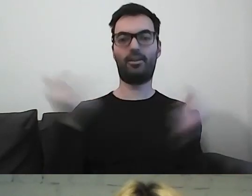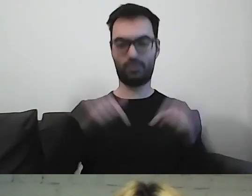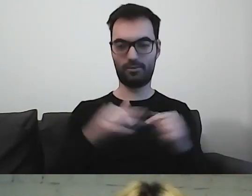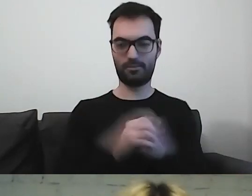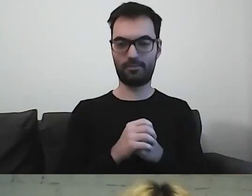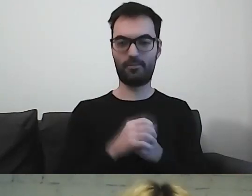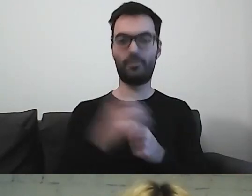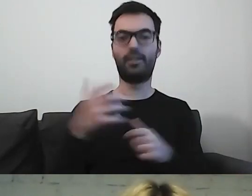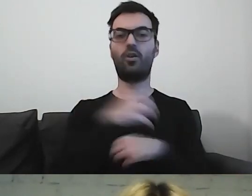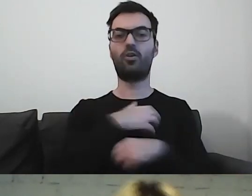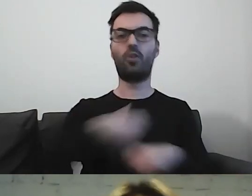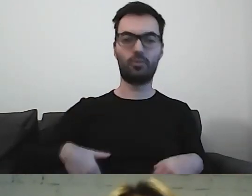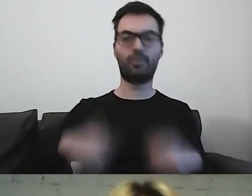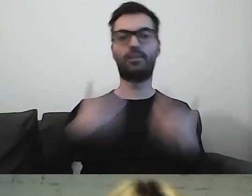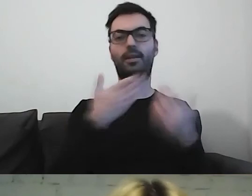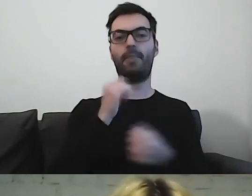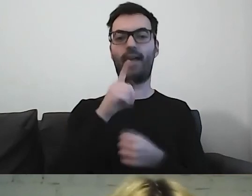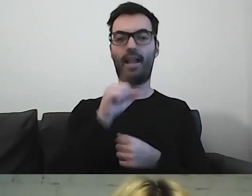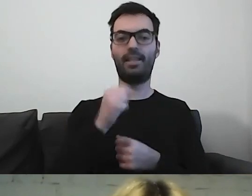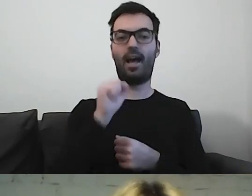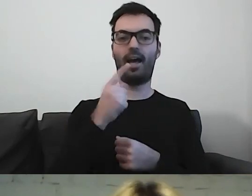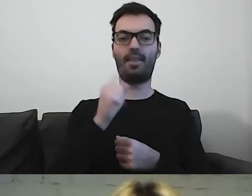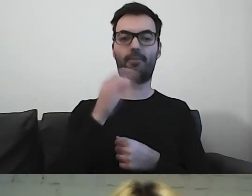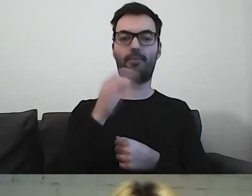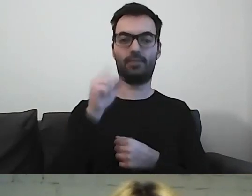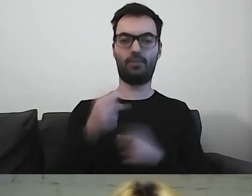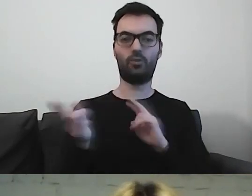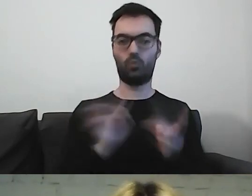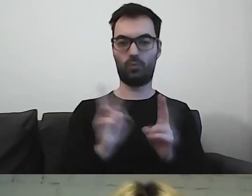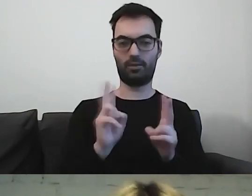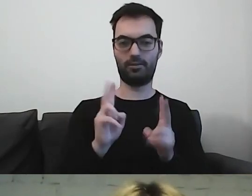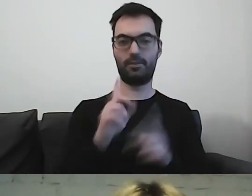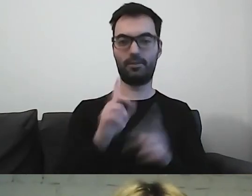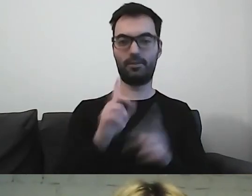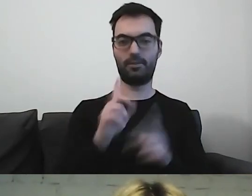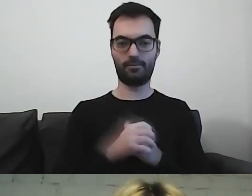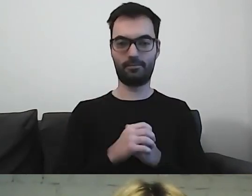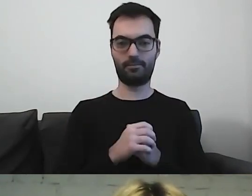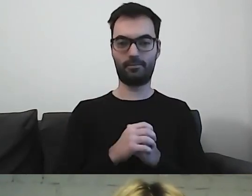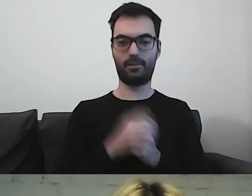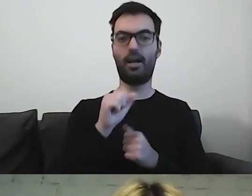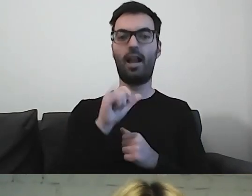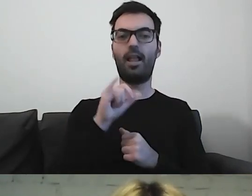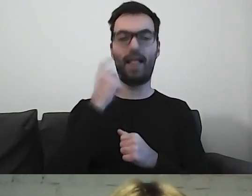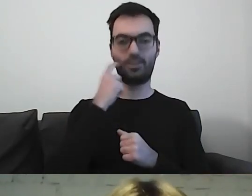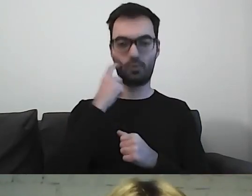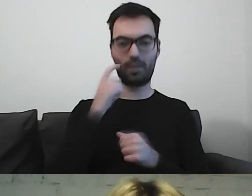Naszą gospodynią była Michalina Adamska. Tłumacze PJM: Alicja Szurkiewicz, Bernard Kinov.